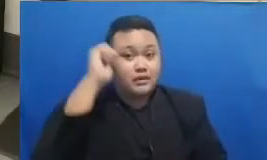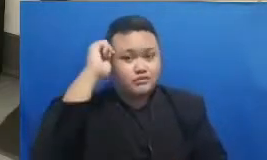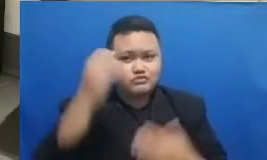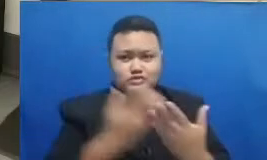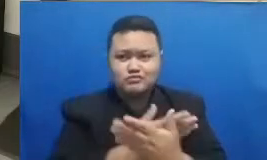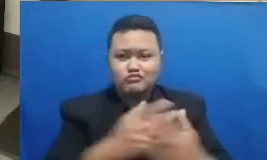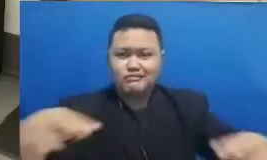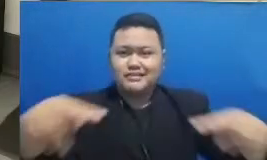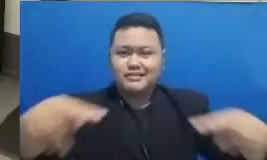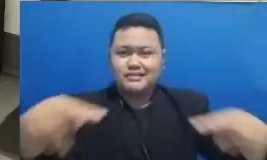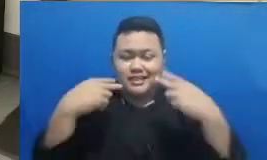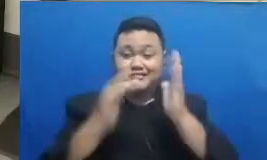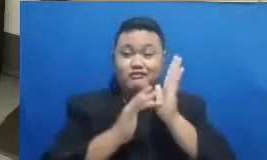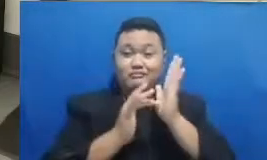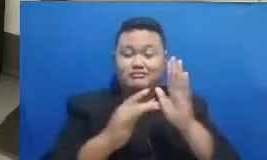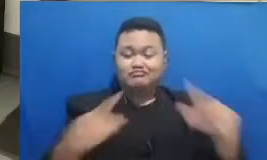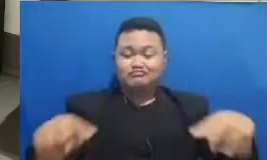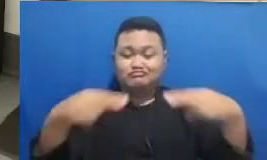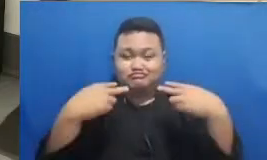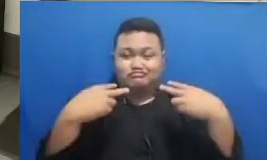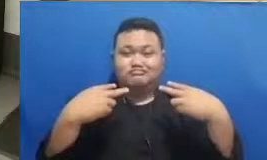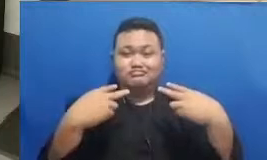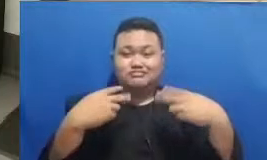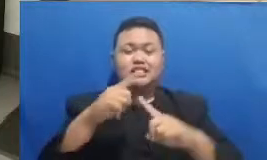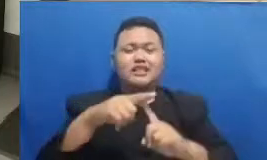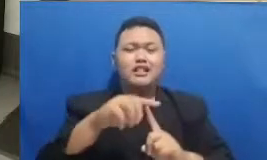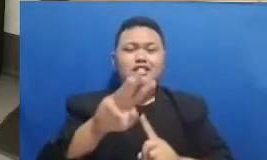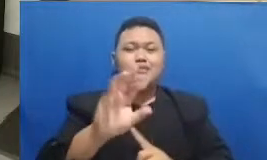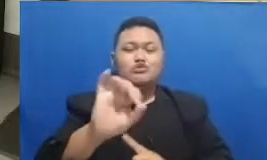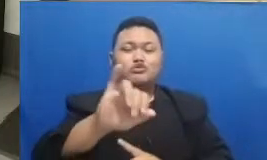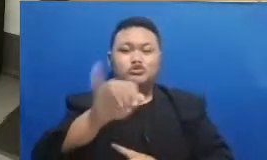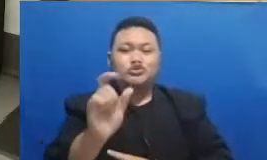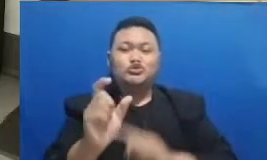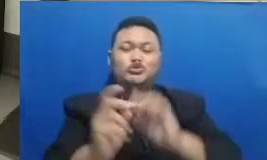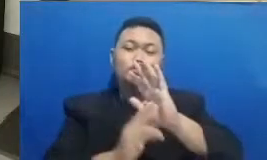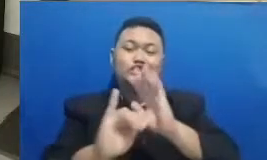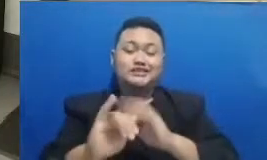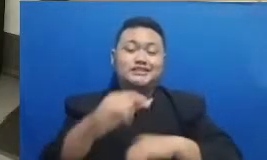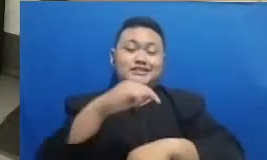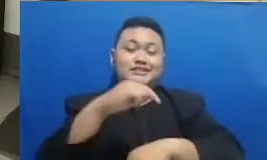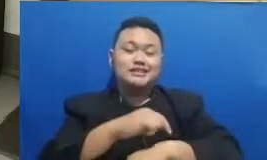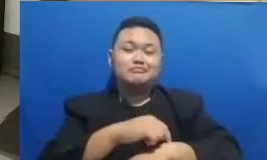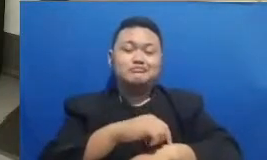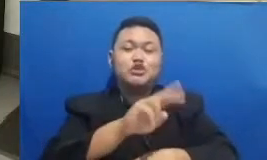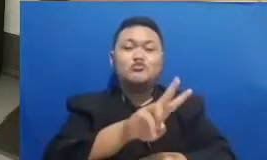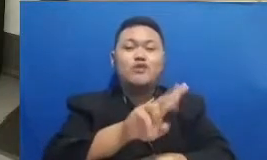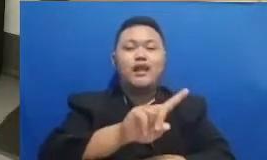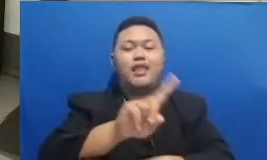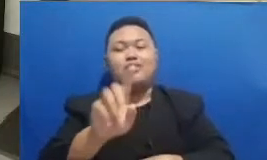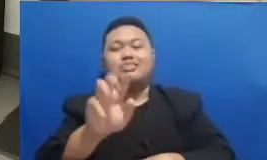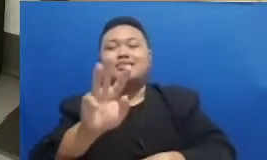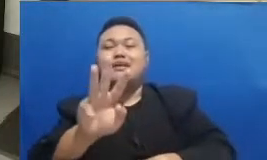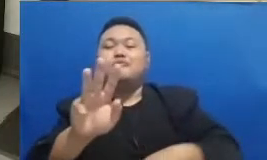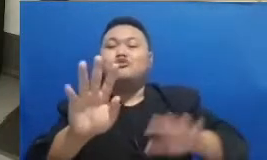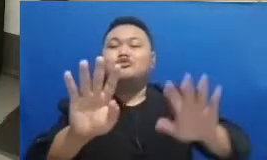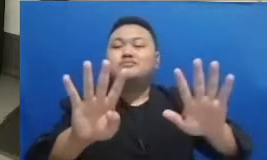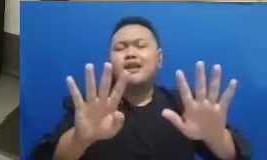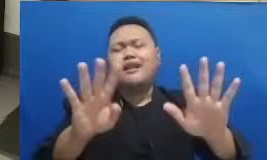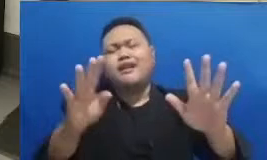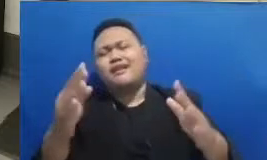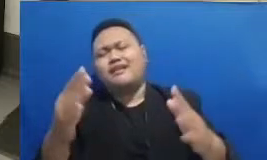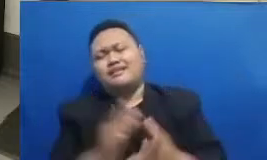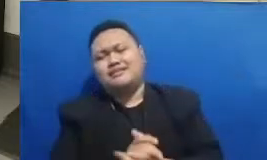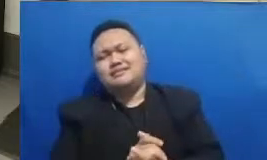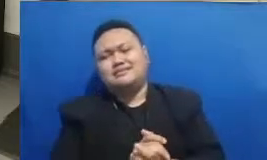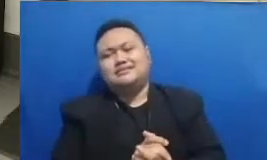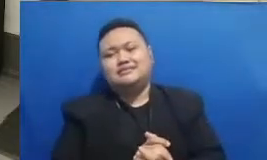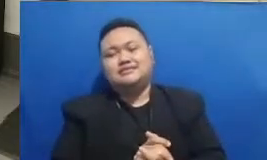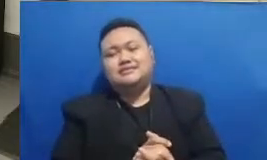secara live 30 Jun 2012 Tudi jam tadi dua lewat 38-39 Sekarang berarti bisa mengikuti kuis ini